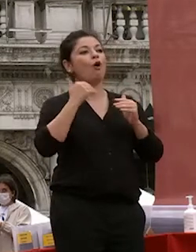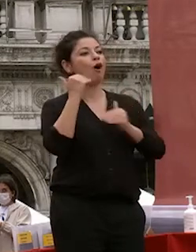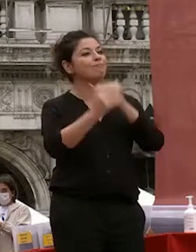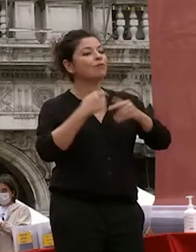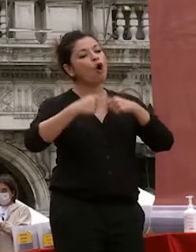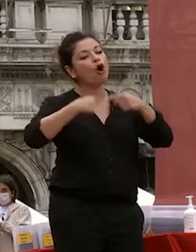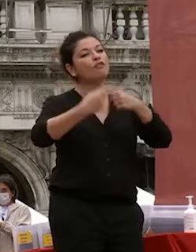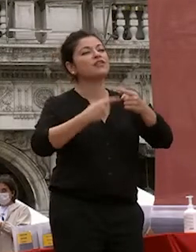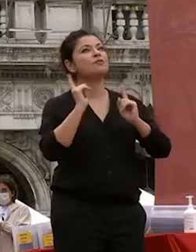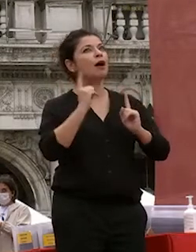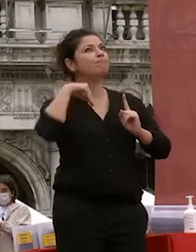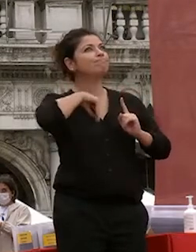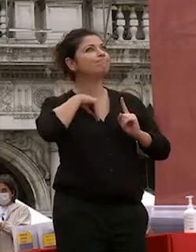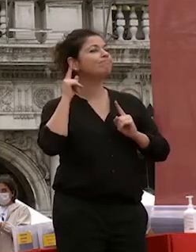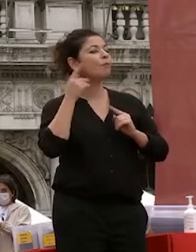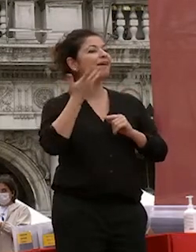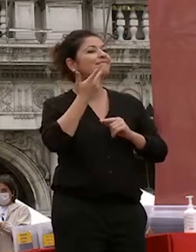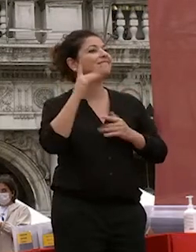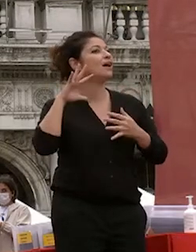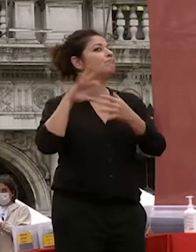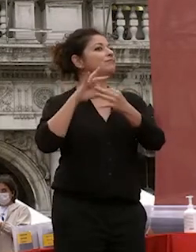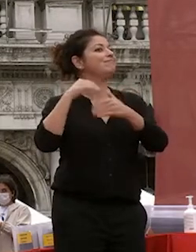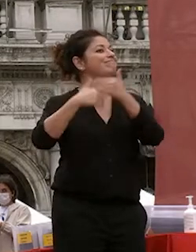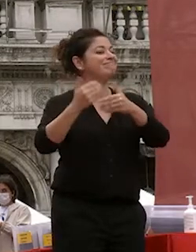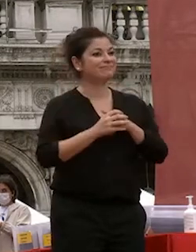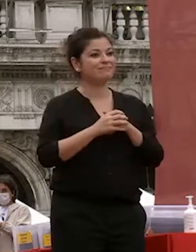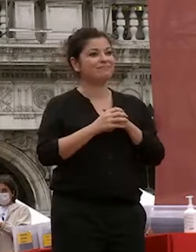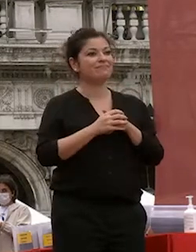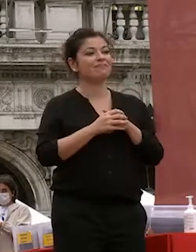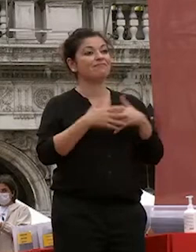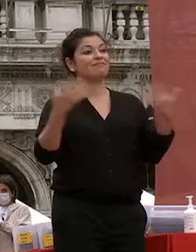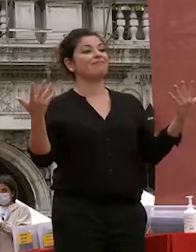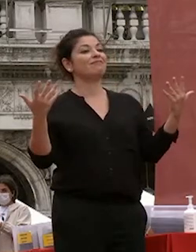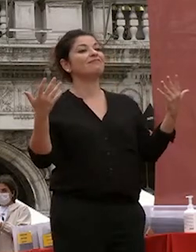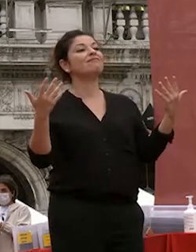sentire siete i cittadini del nuovo del nuovo